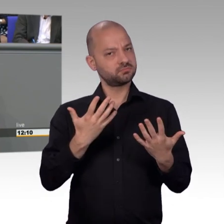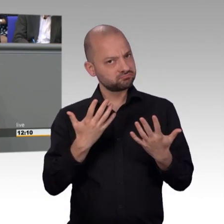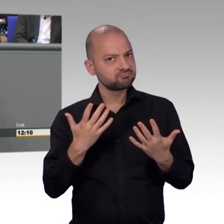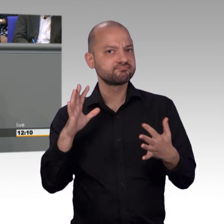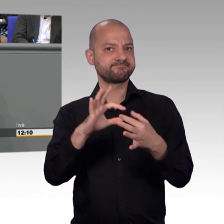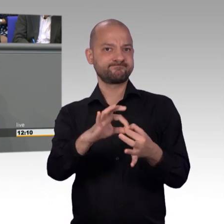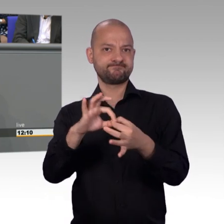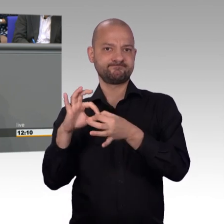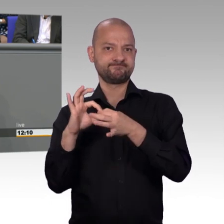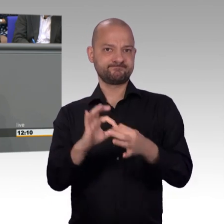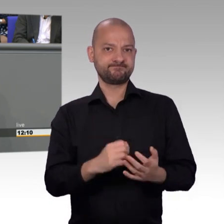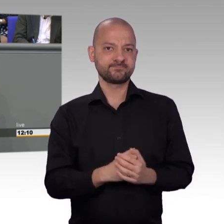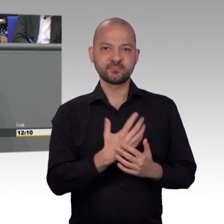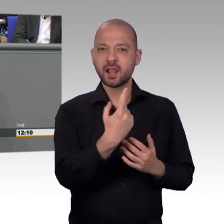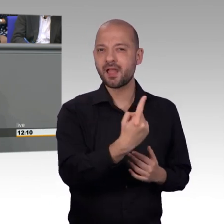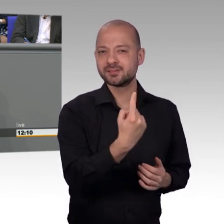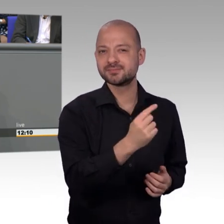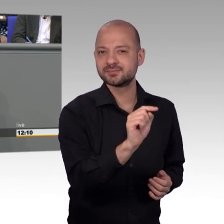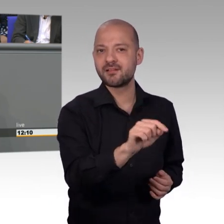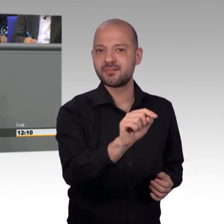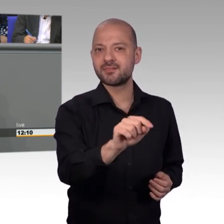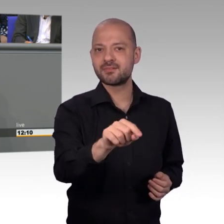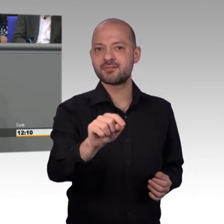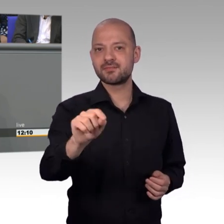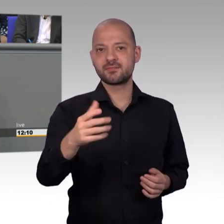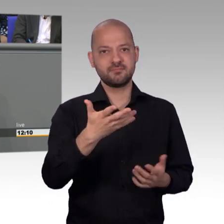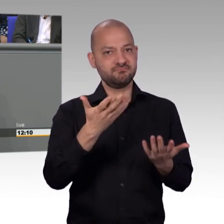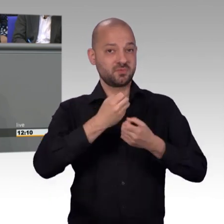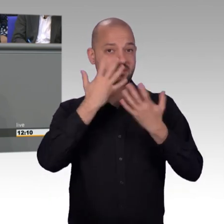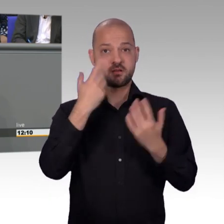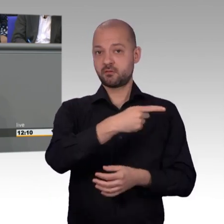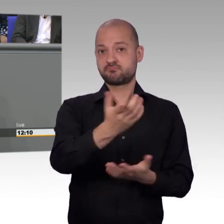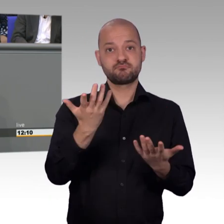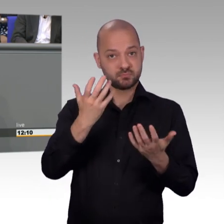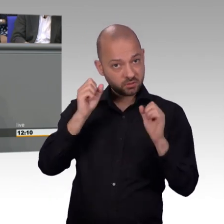zugetragen worden. Antrag auf Kinderzuschlag bei einer zuständigen Familienkasse, der zwar gestellt war,